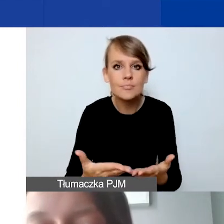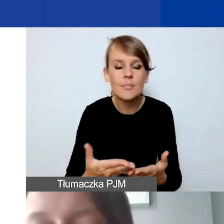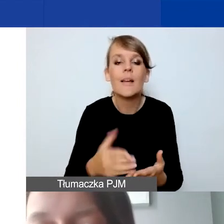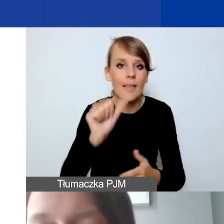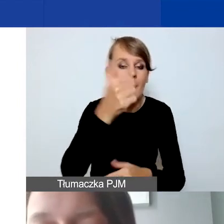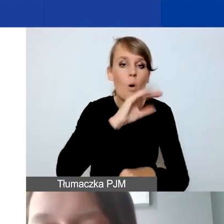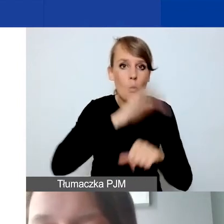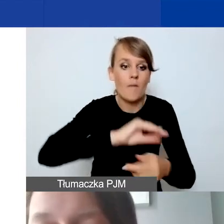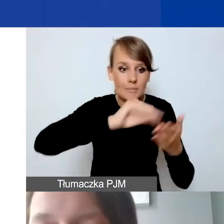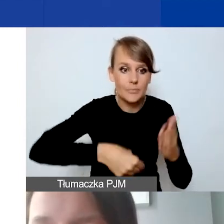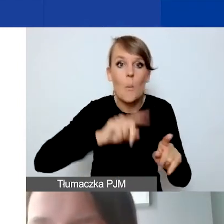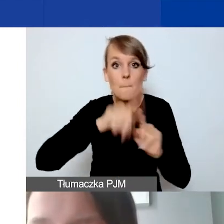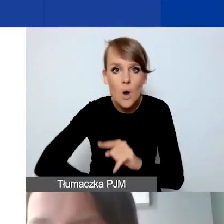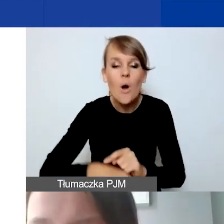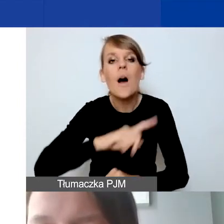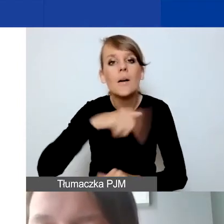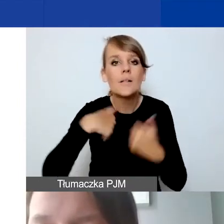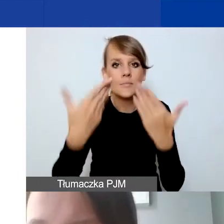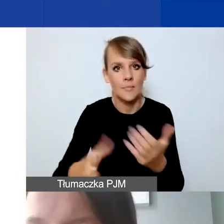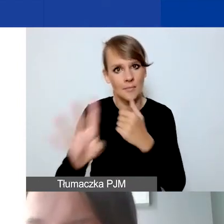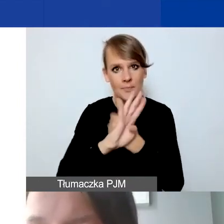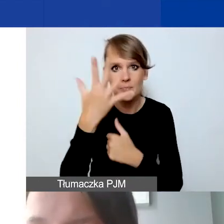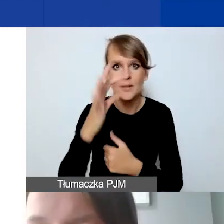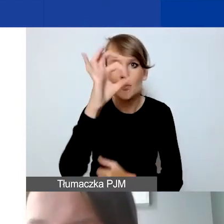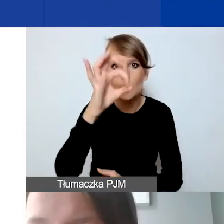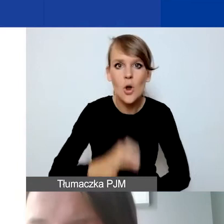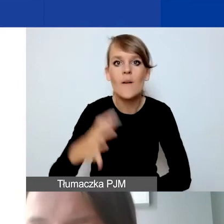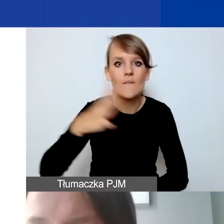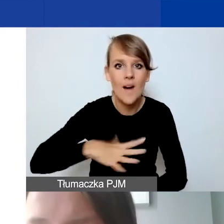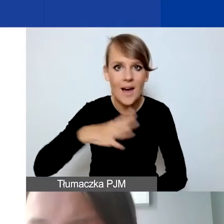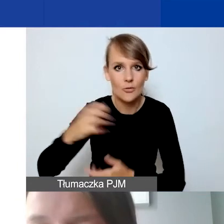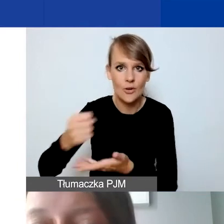95% wartości przyznanego grantu.